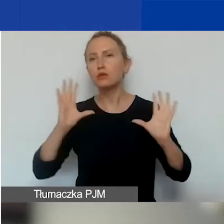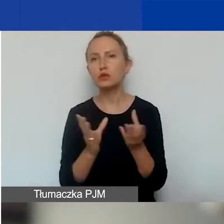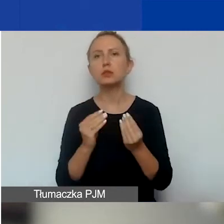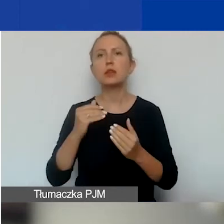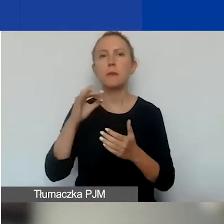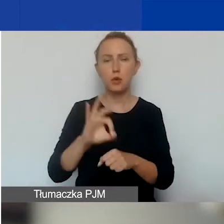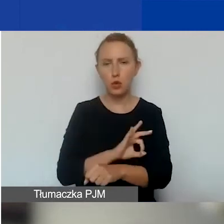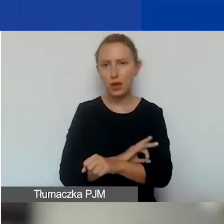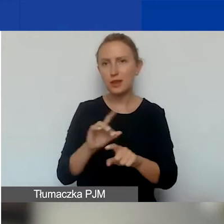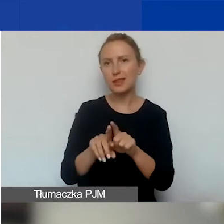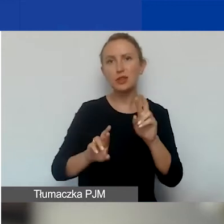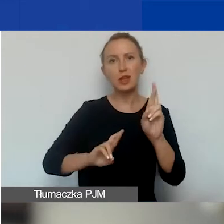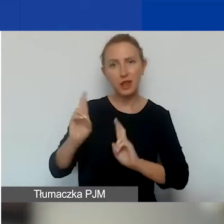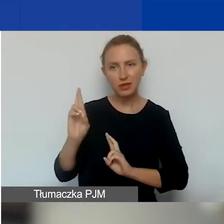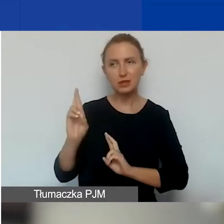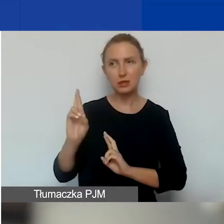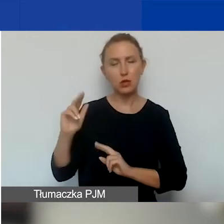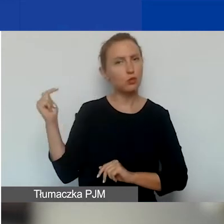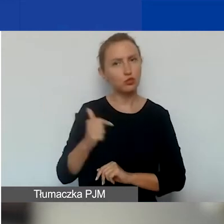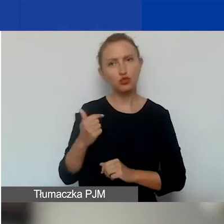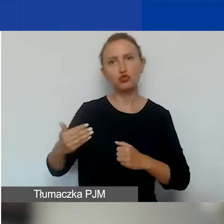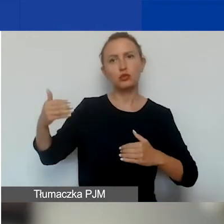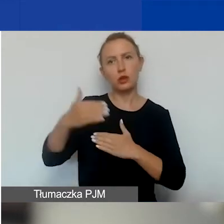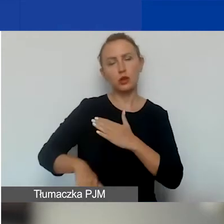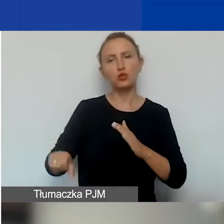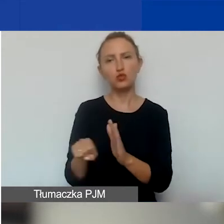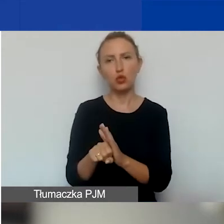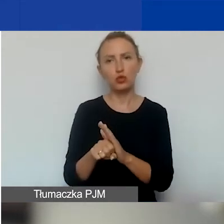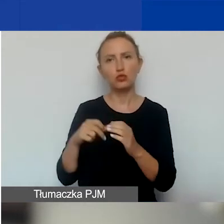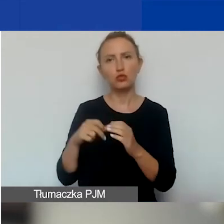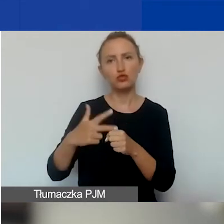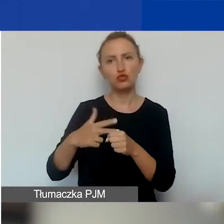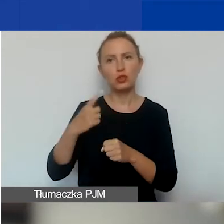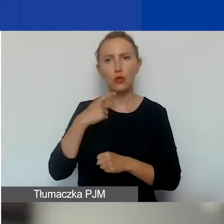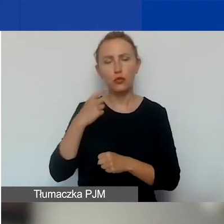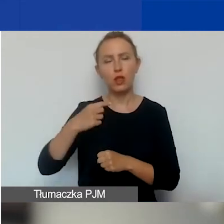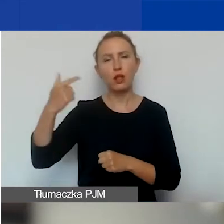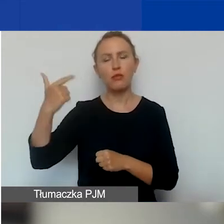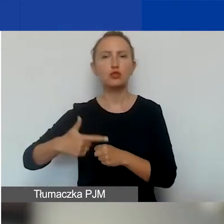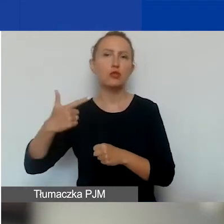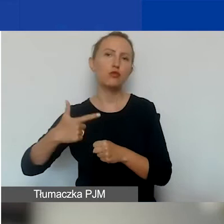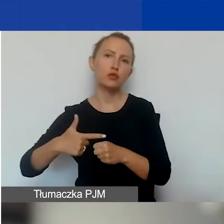również te interwencyjne, muszą zakończyć się do dnia 30 kwietnia 2024 roku.